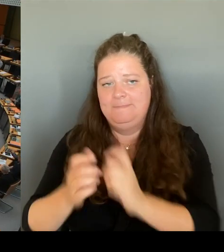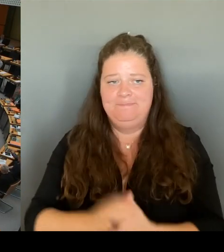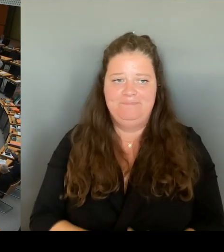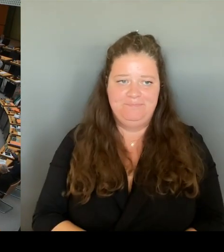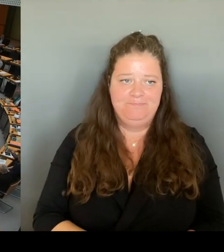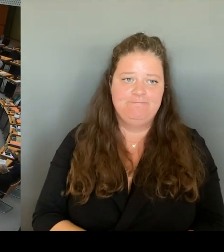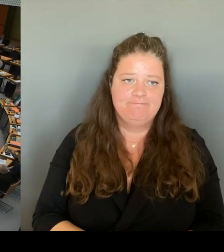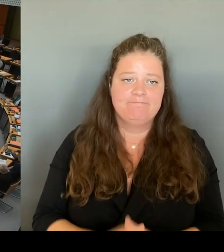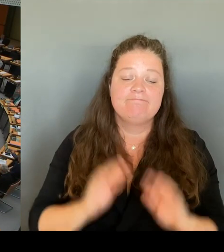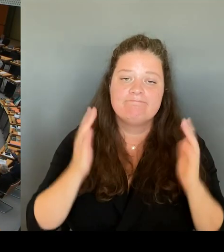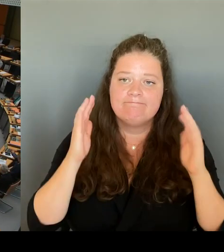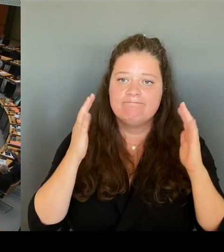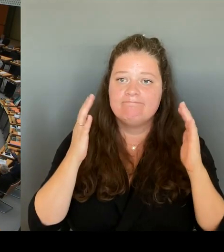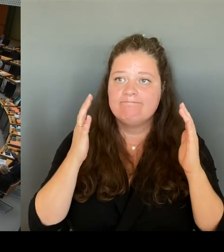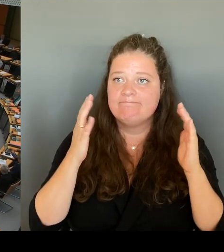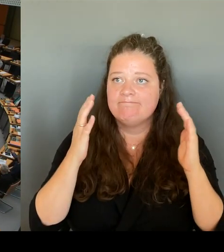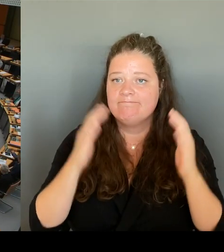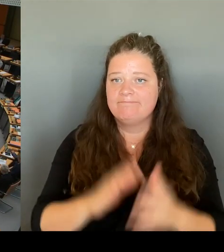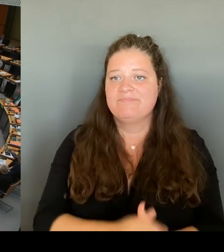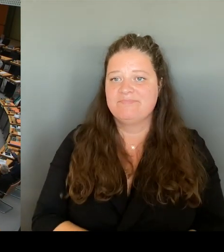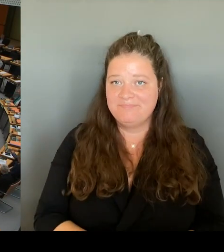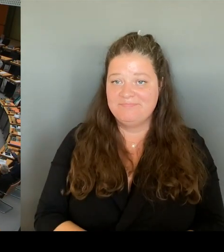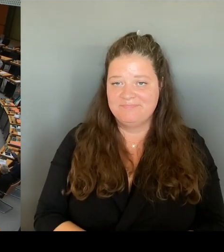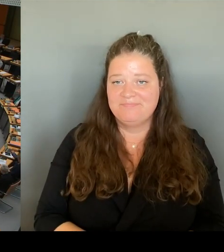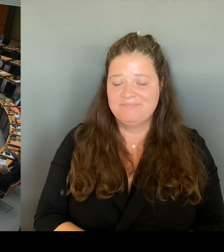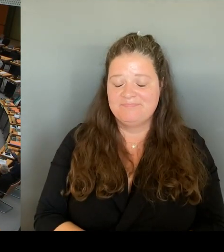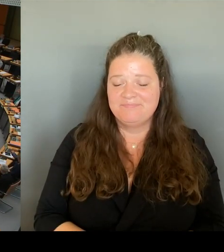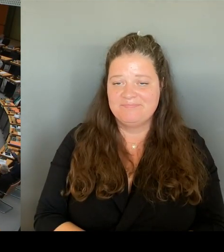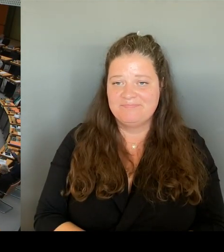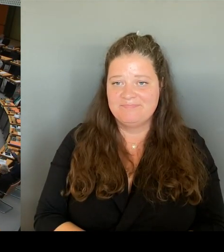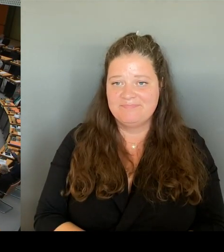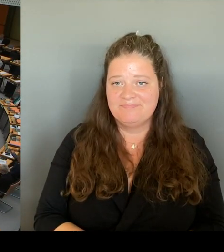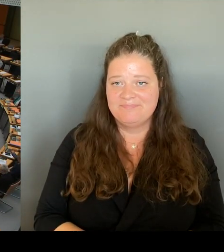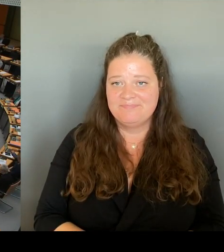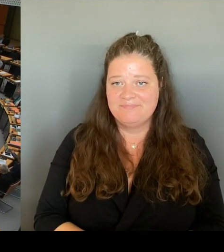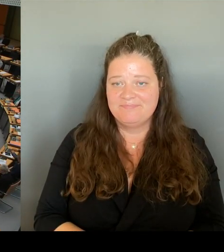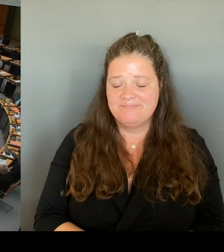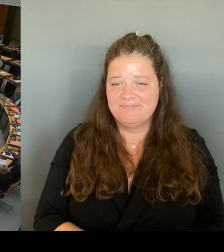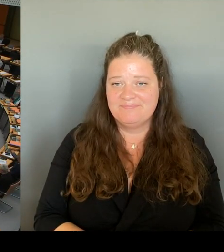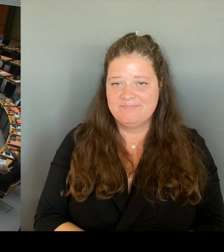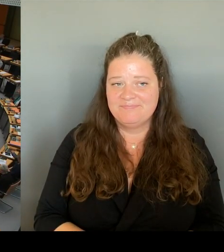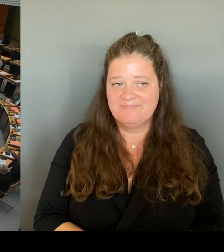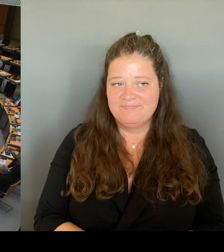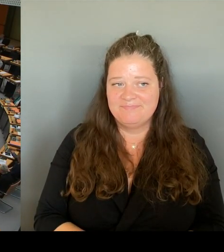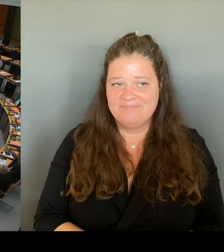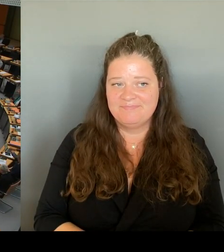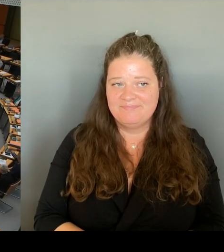(Rednerwechsel) Vielen Dank. Frau Senatorin. Die zweite Frage geht an den Kollegen Ziller. Bitteschön.